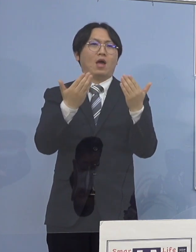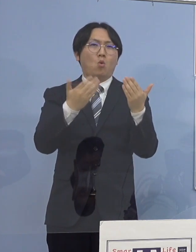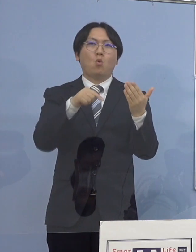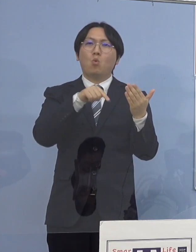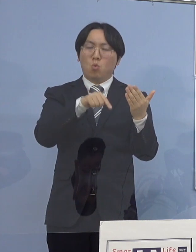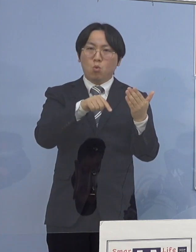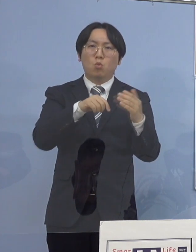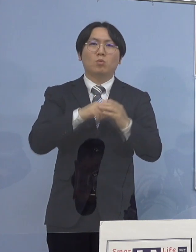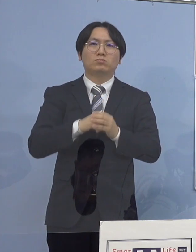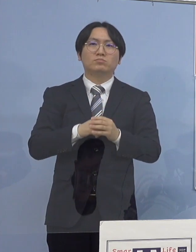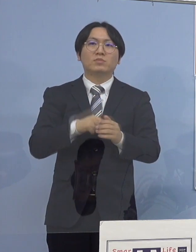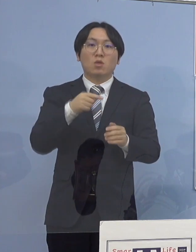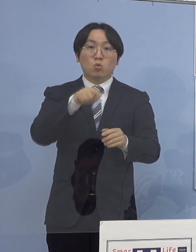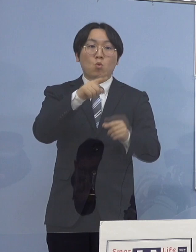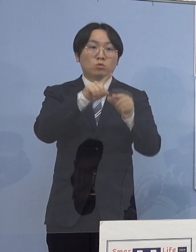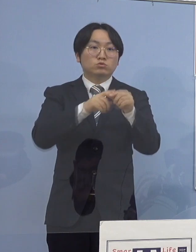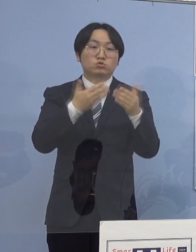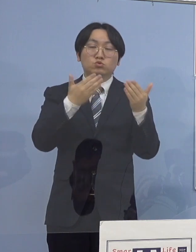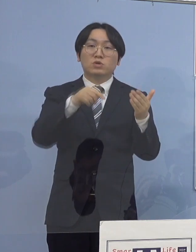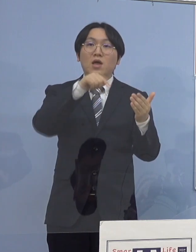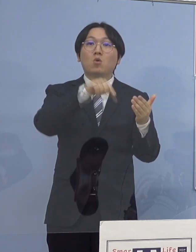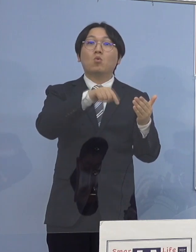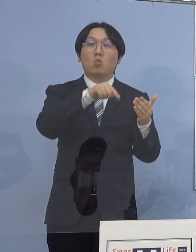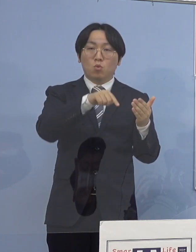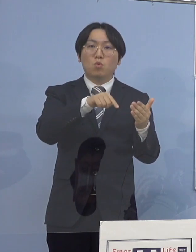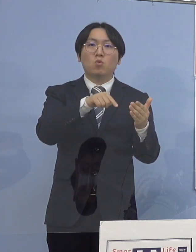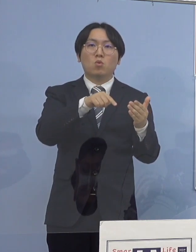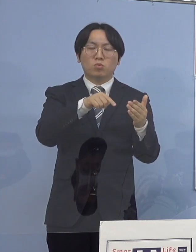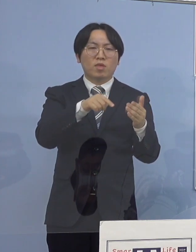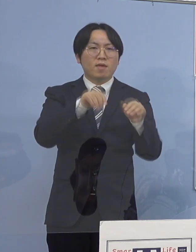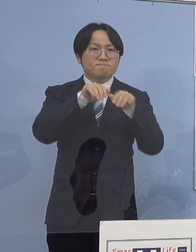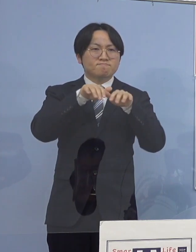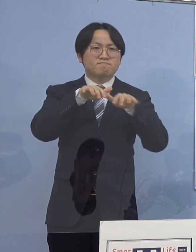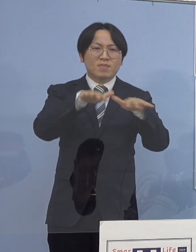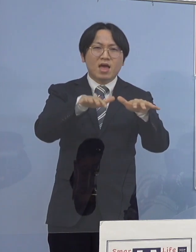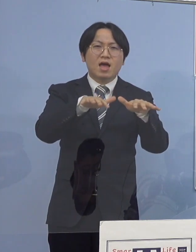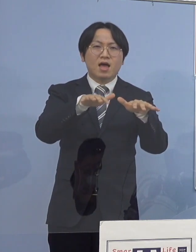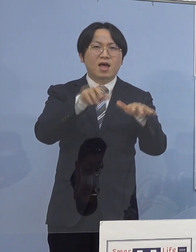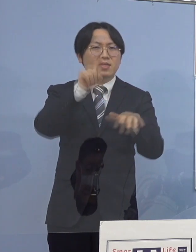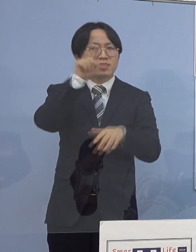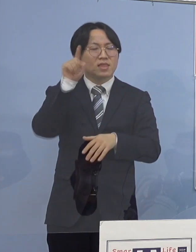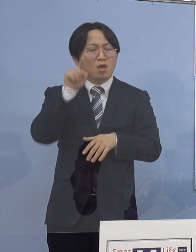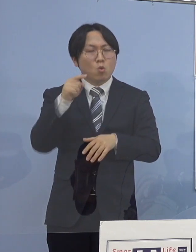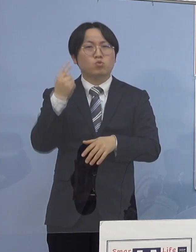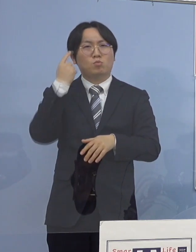この中学校において感染が拡大した 可能性が高いことが分かりましたので